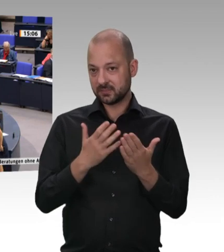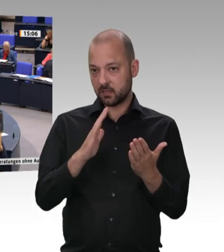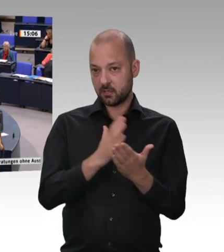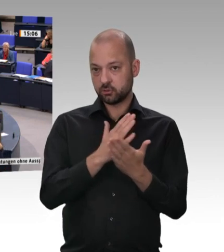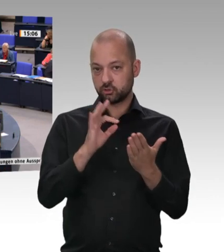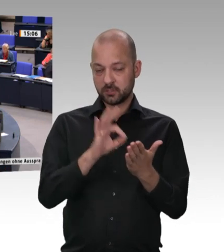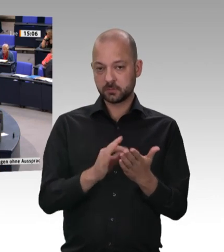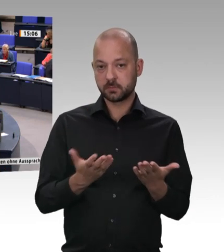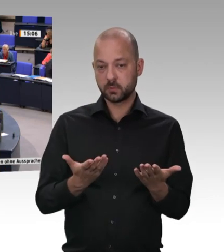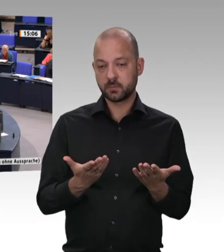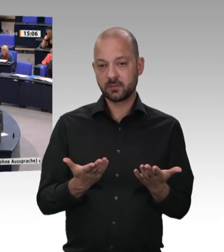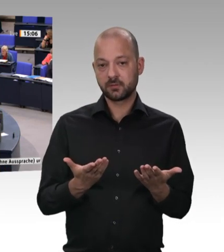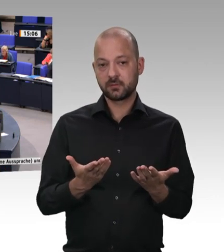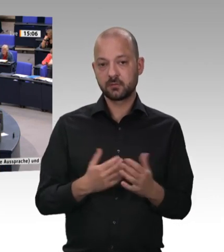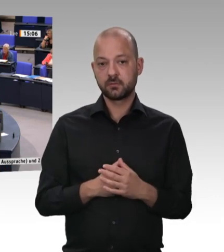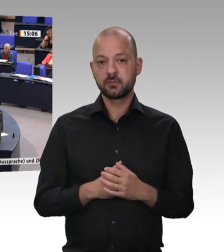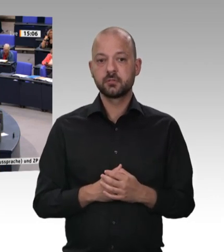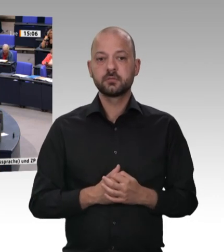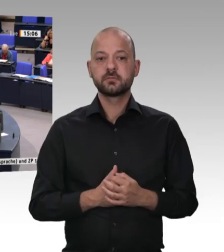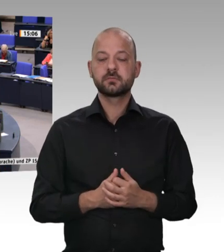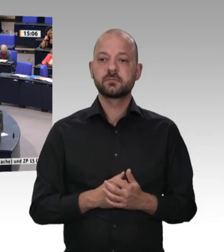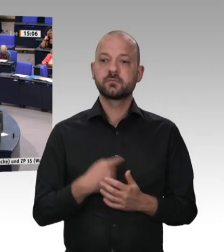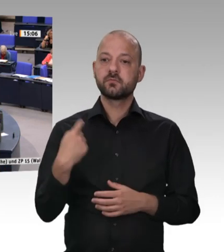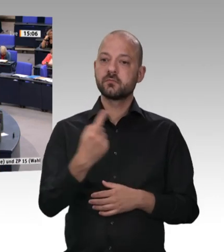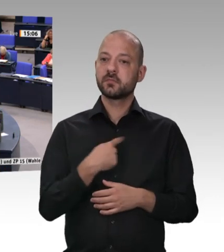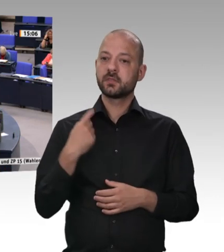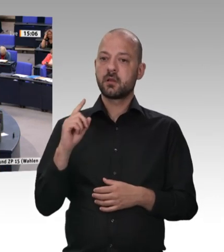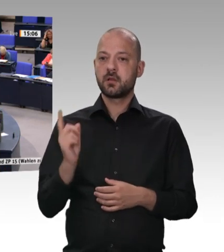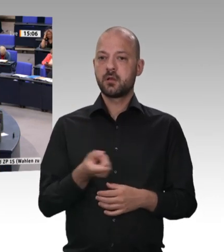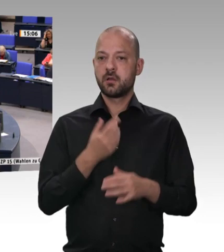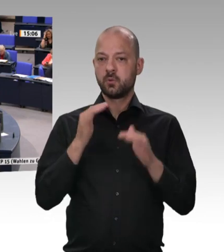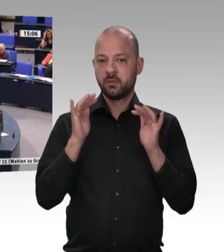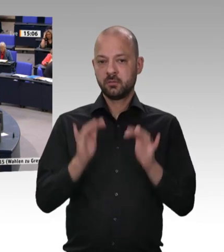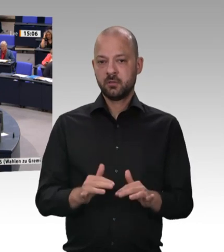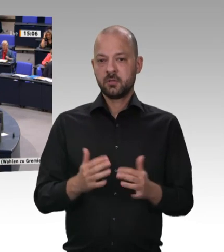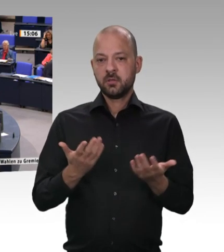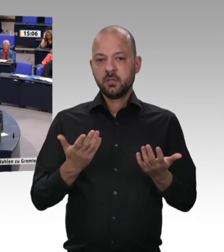fordere, dass wir einen Branchenmindestlohn von 12 Euro einführen – als